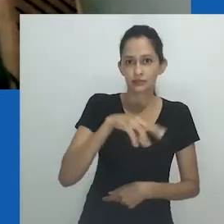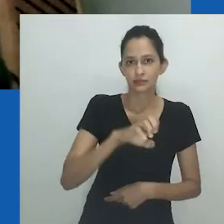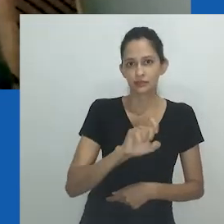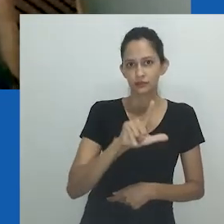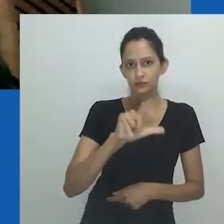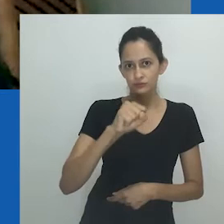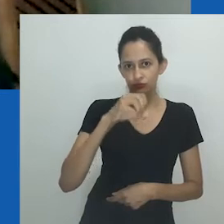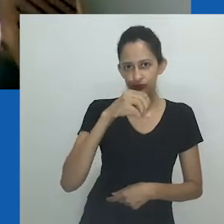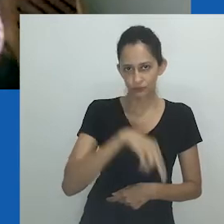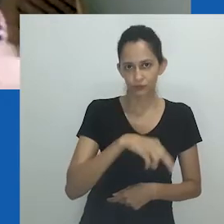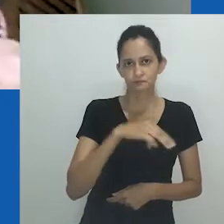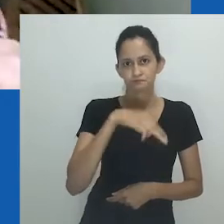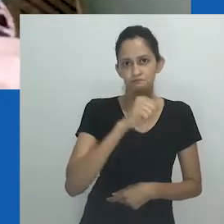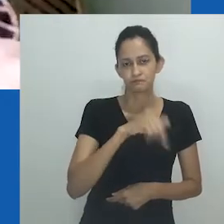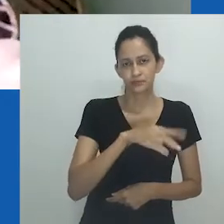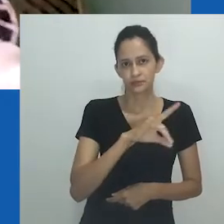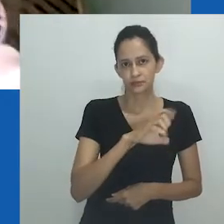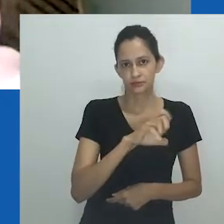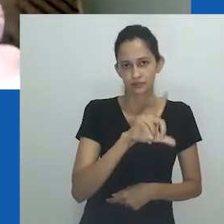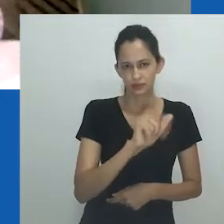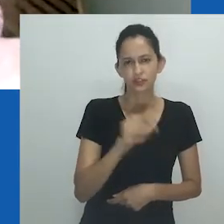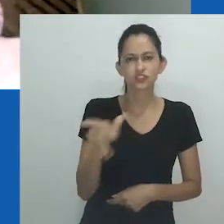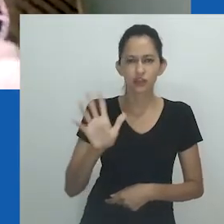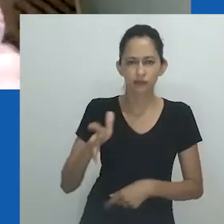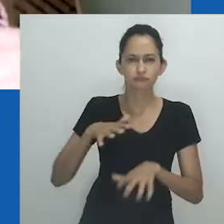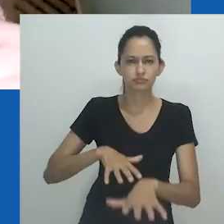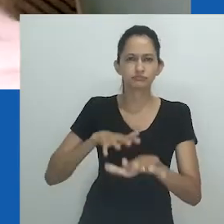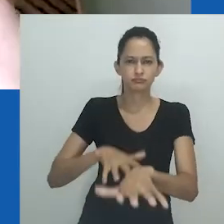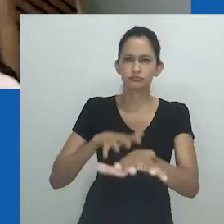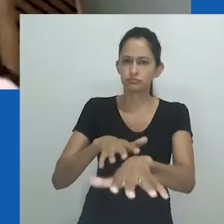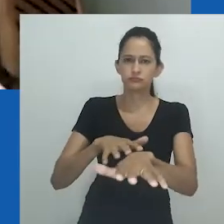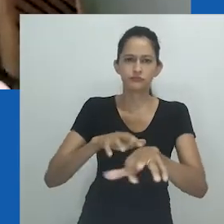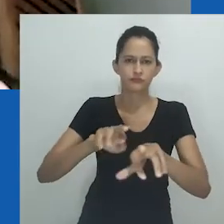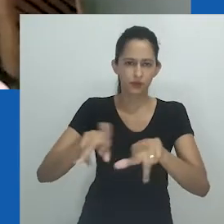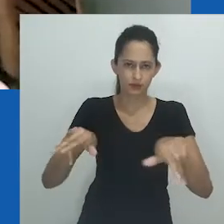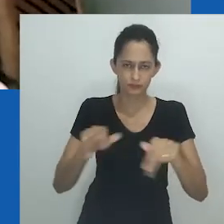Tendo participado também de vários movimentos, entre os quais o Rhodes Must Fall.